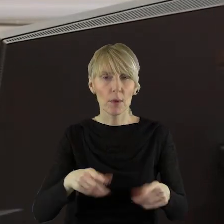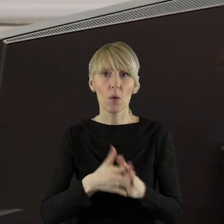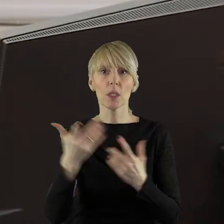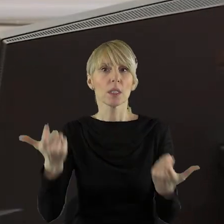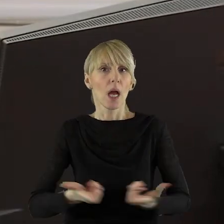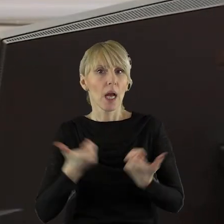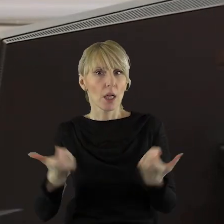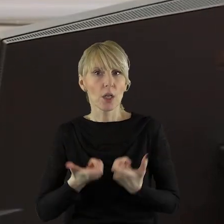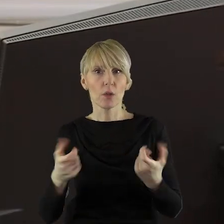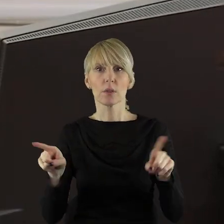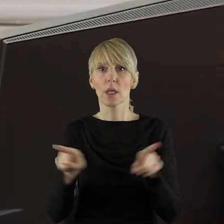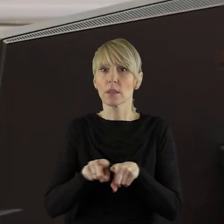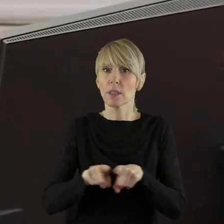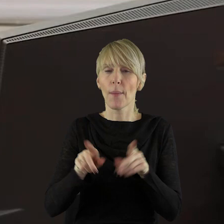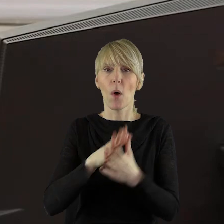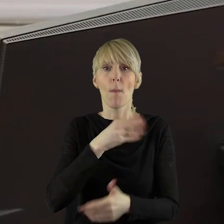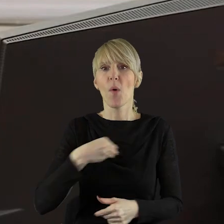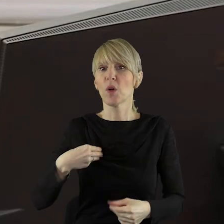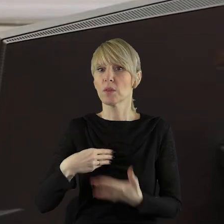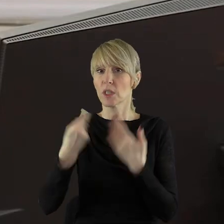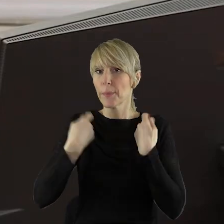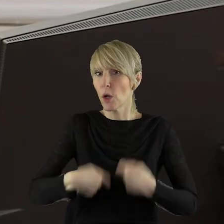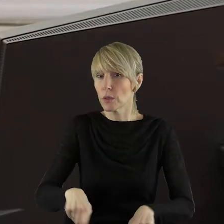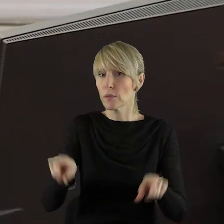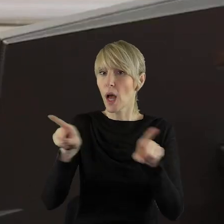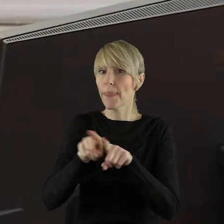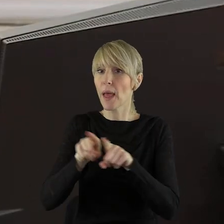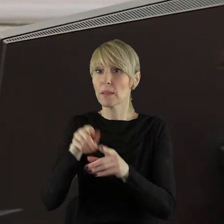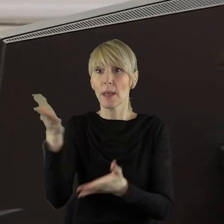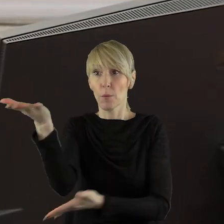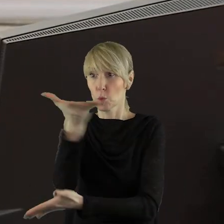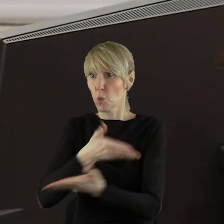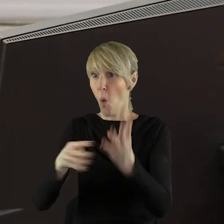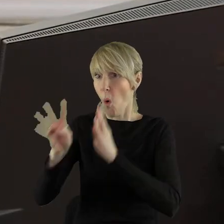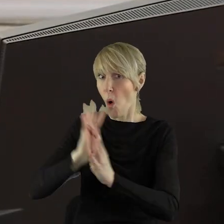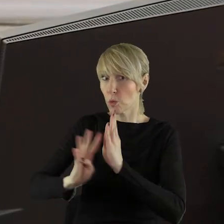Zagrażając tym samym nie tylko polskim rolnikom, ale także konsumentom.